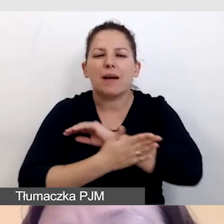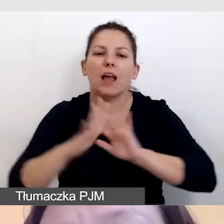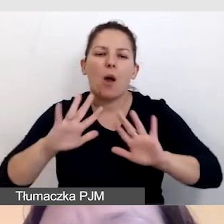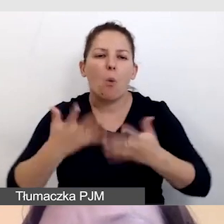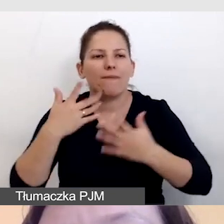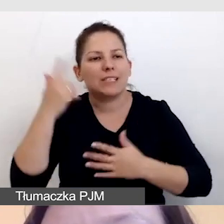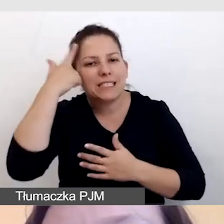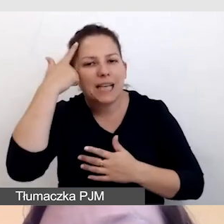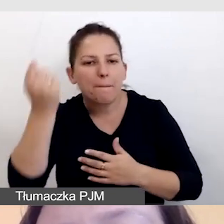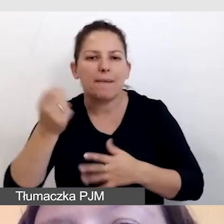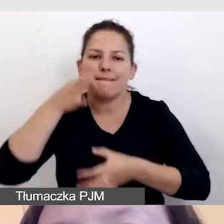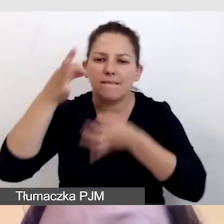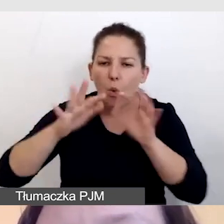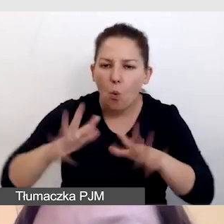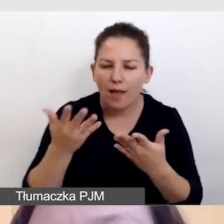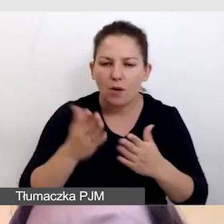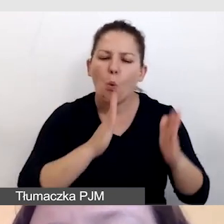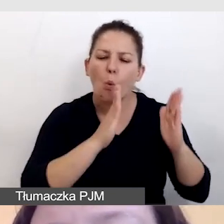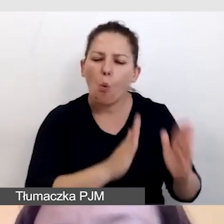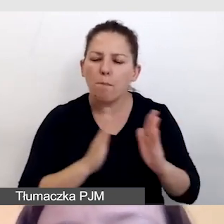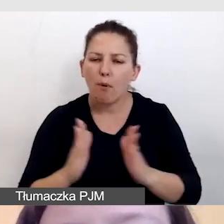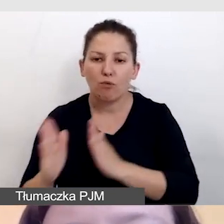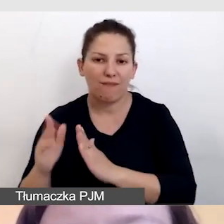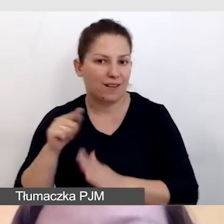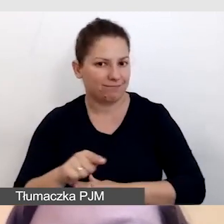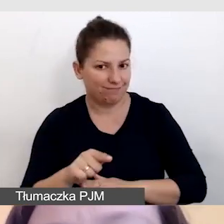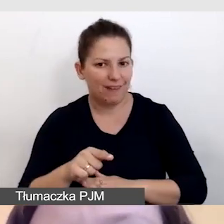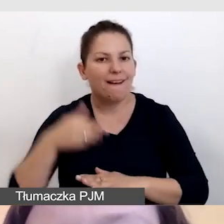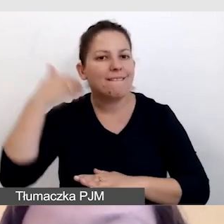dla uporządkowania toku wypowiedzi,